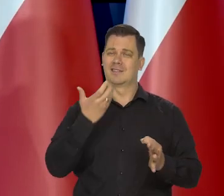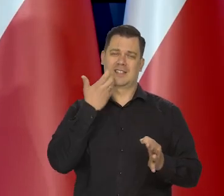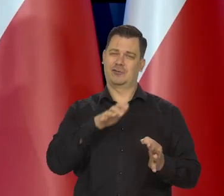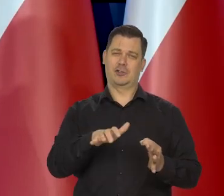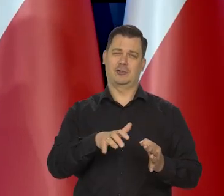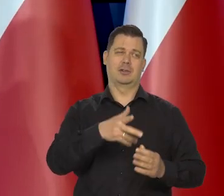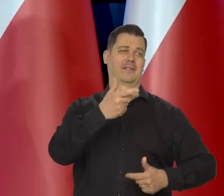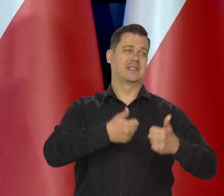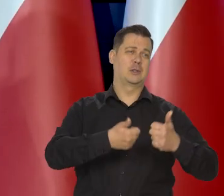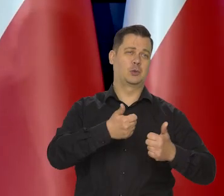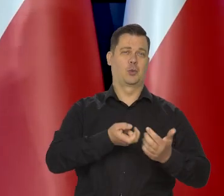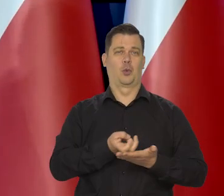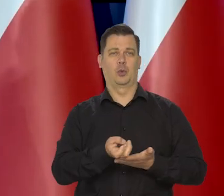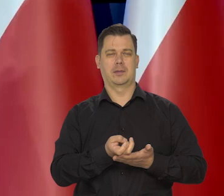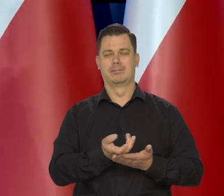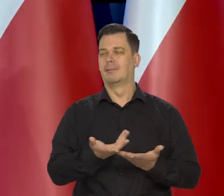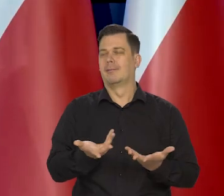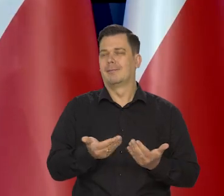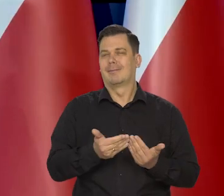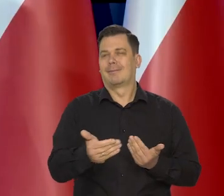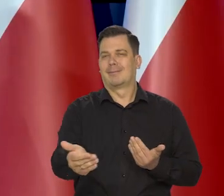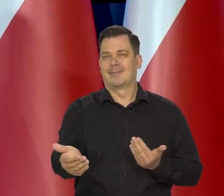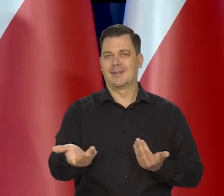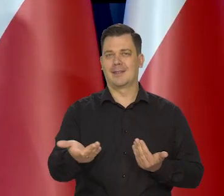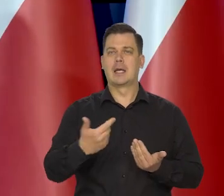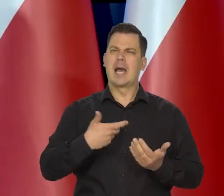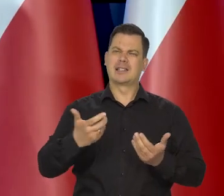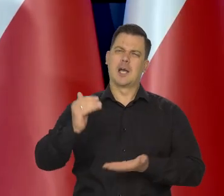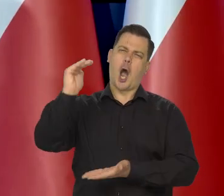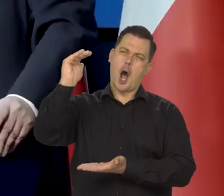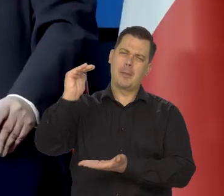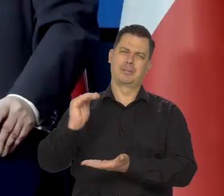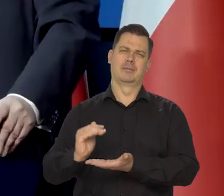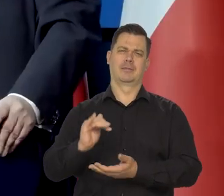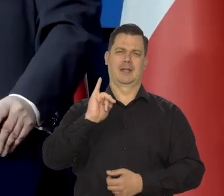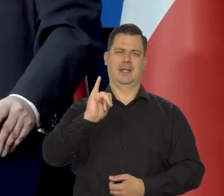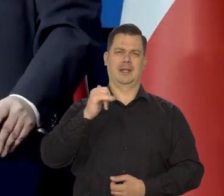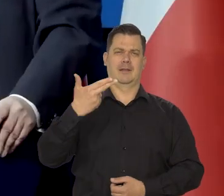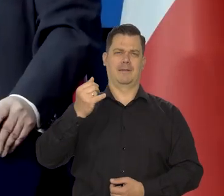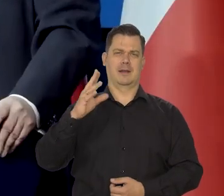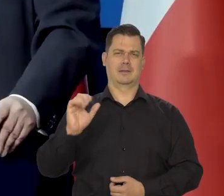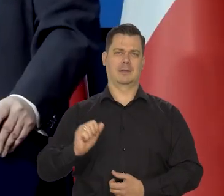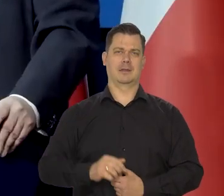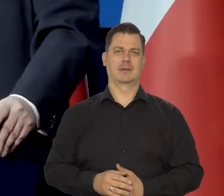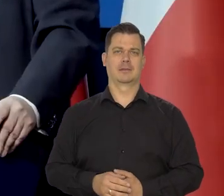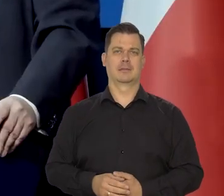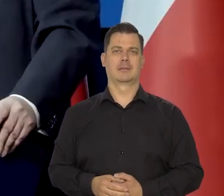Teraz walczymy z wysoką inflacją i chcemy ją radykalnie ścisnąć, zdusić w dół. I to się dzieje.